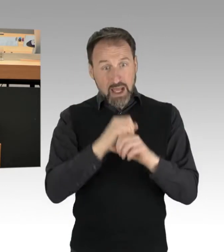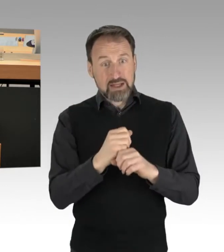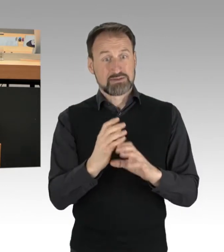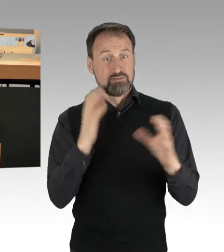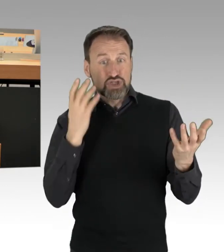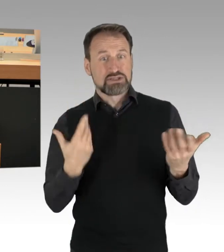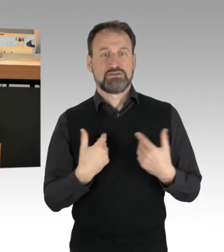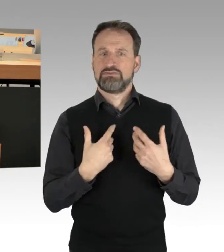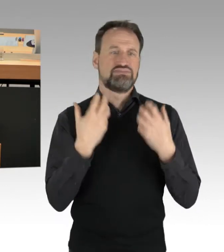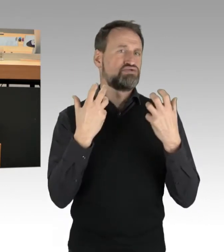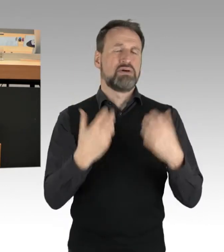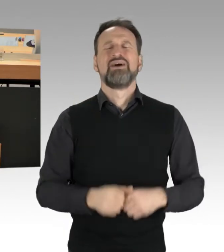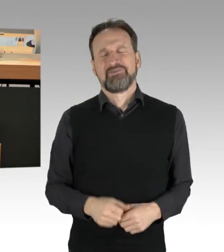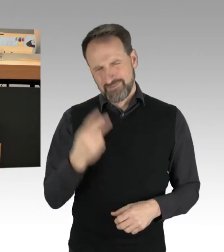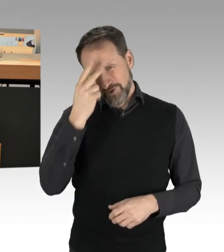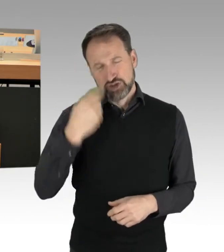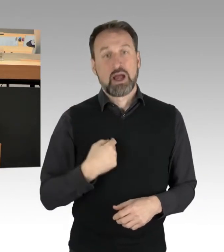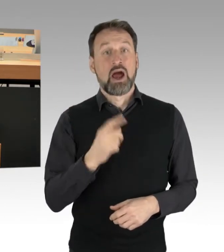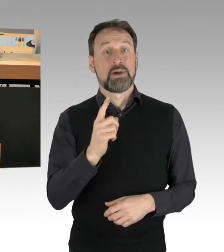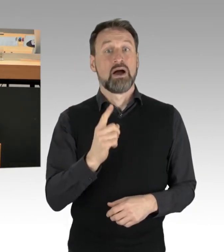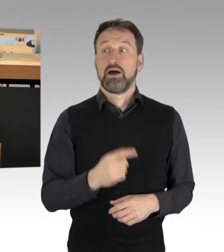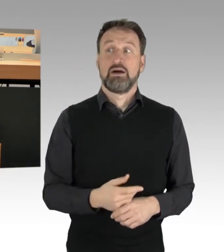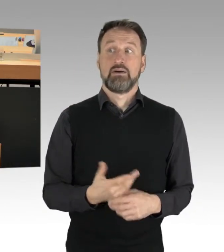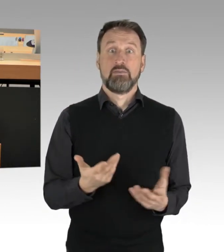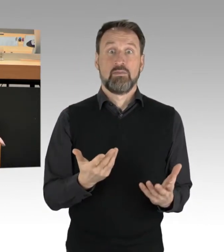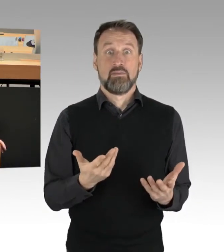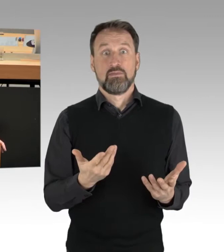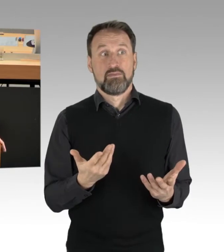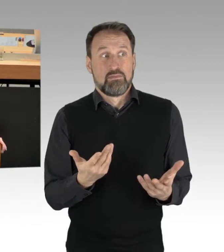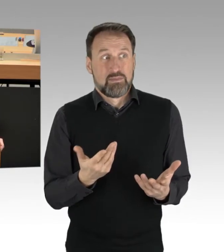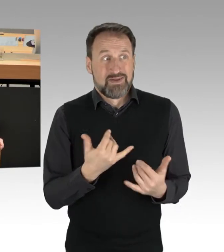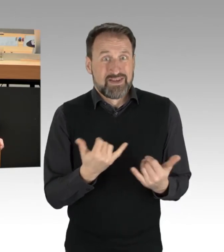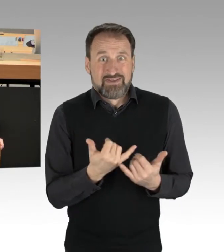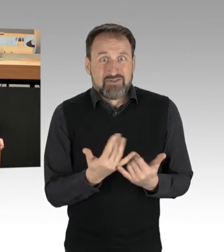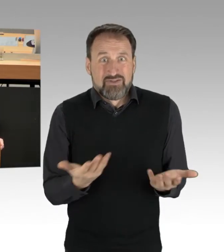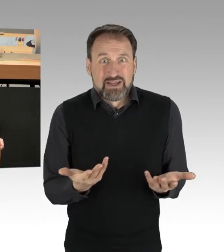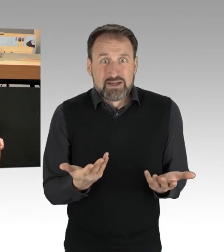Es kann nicht sein, dass der eine oder andere, auch wie nachlesbar,